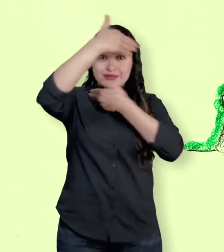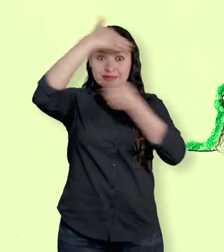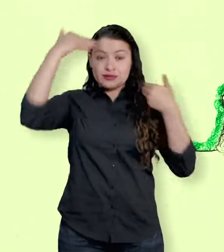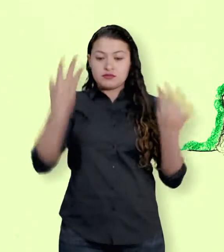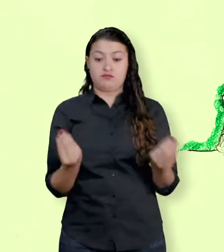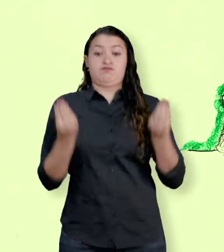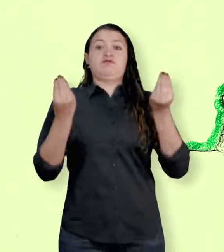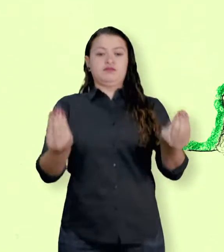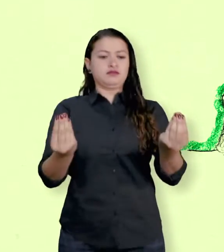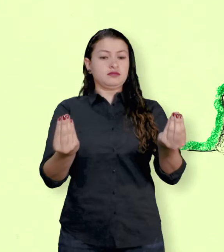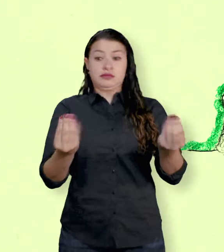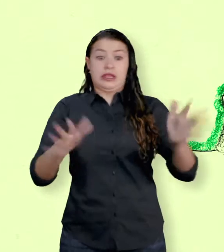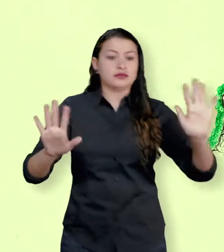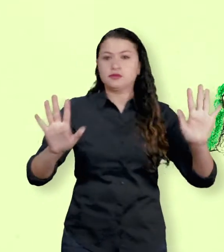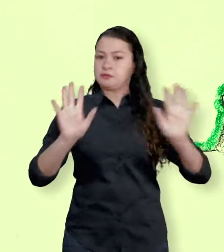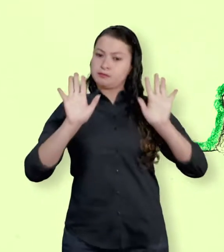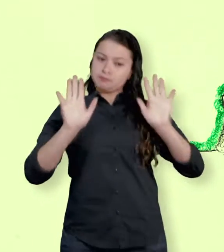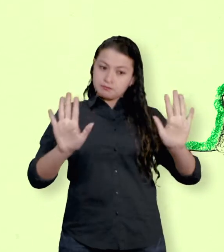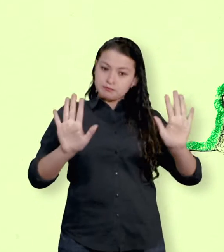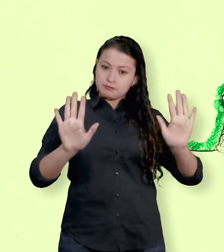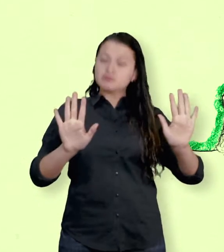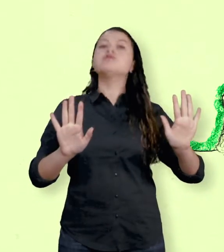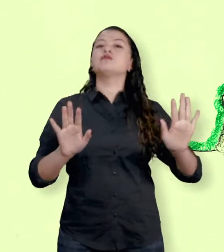entre las FARC y el Gobierno Nacional.